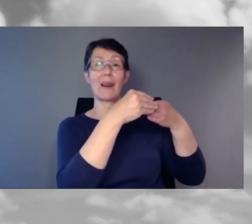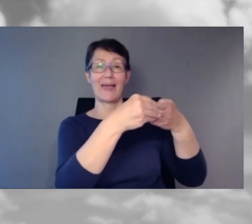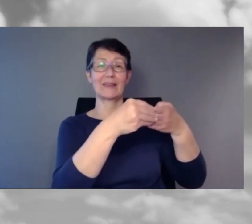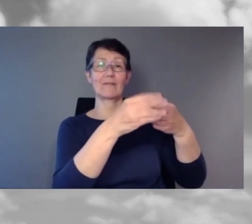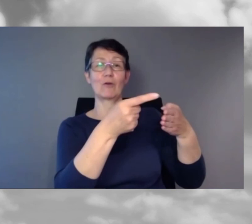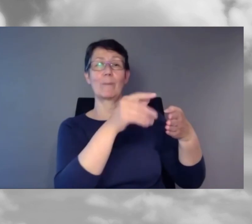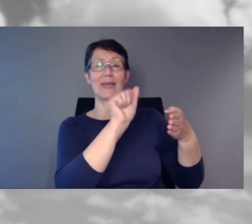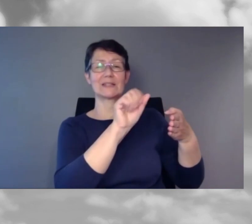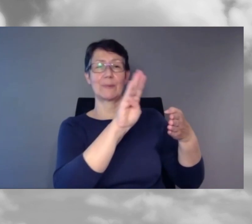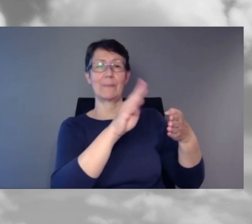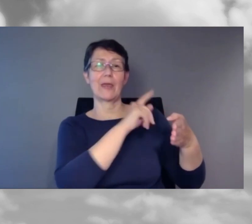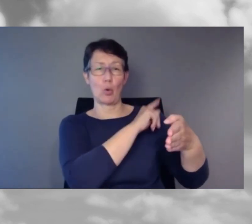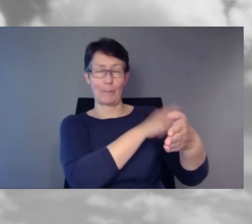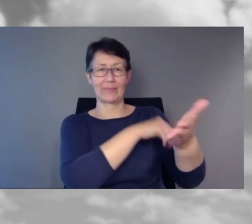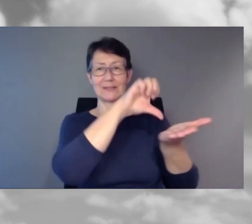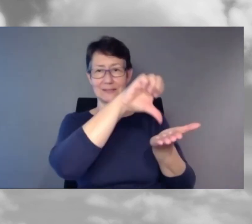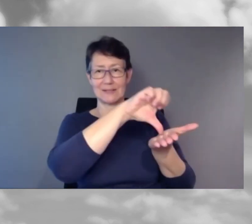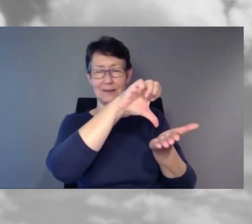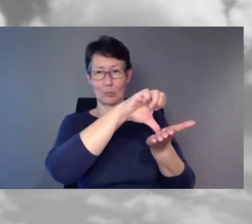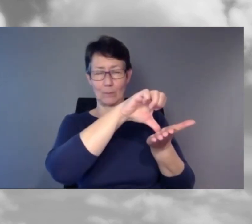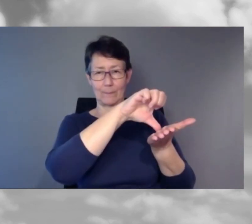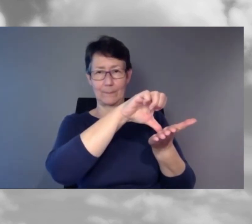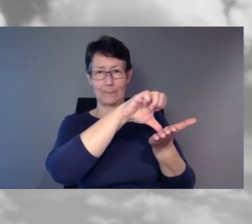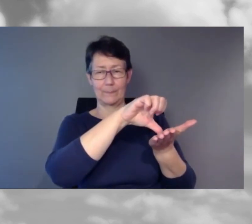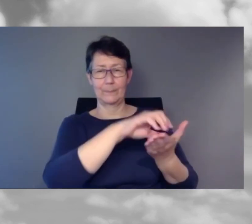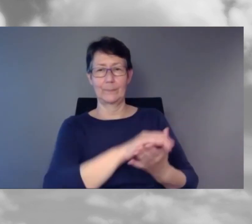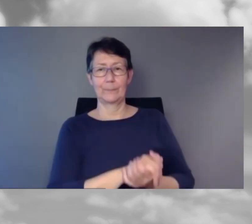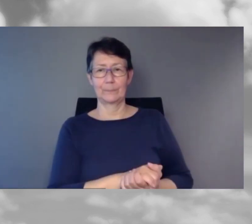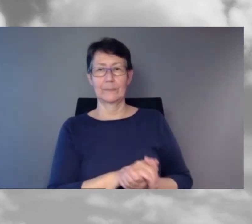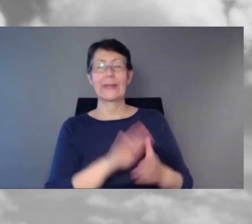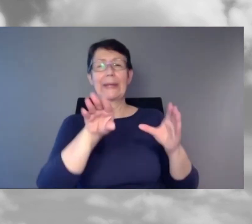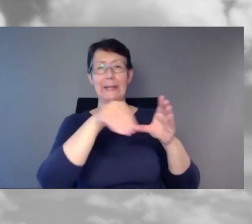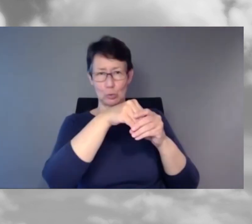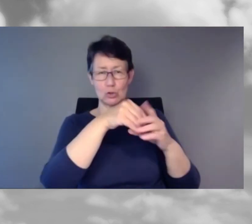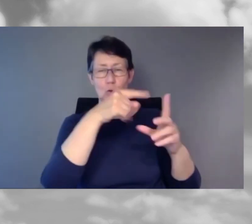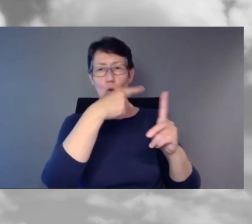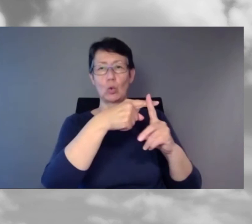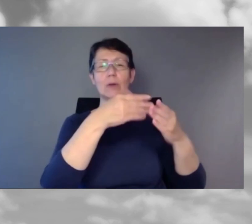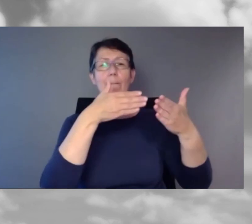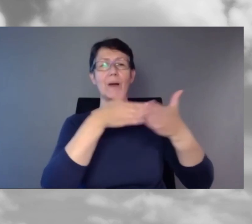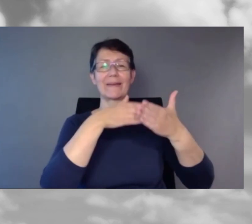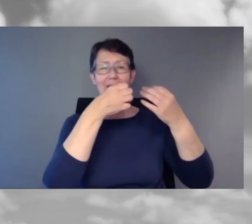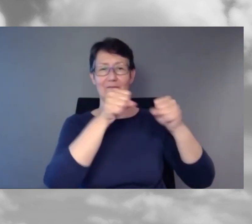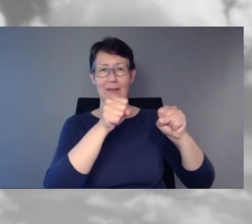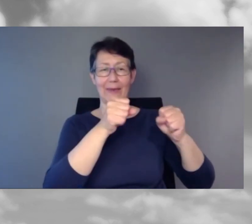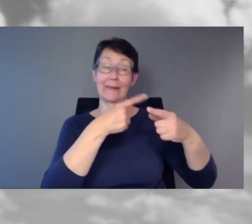des SBB Kompetenzzentrums Inklusion und Barrierefreiheit. Herzlichen Dank, Herr Grossmann für das spannende und aufschlussreiche Referat.